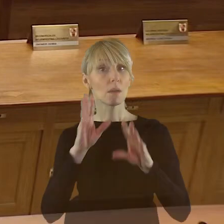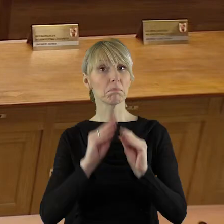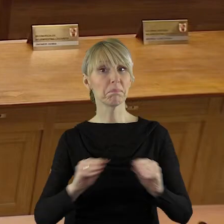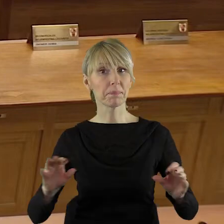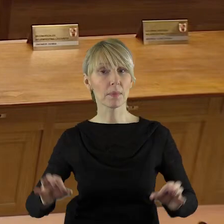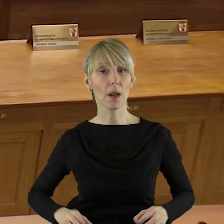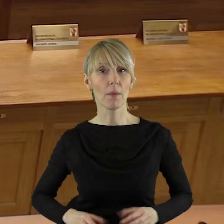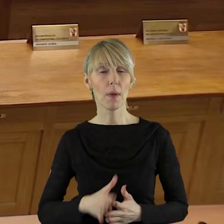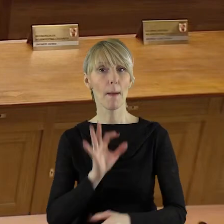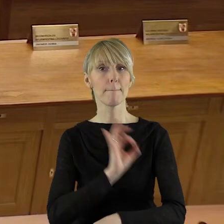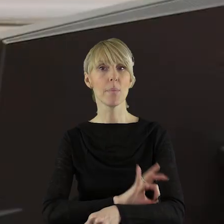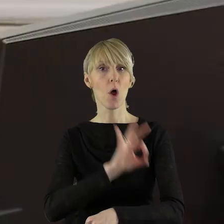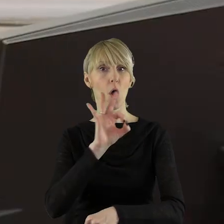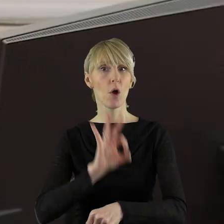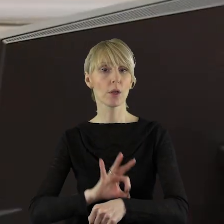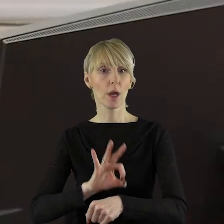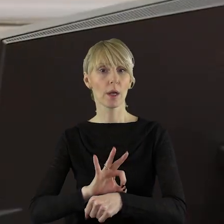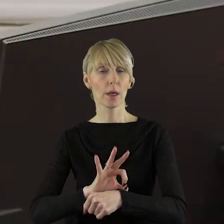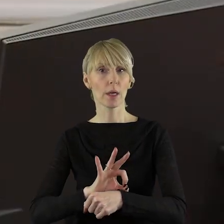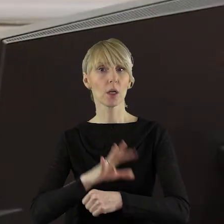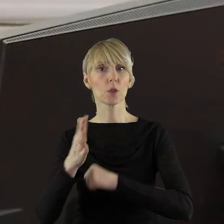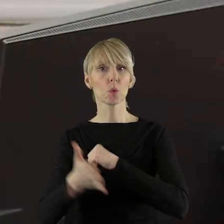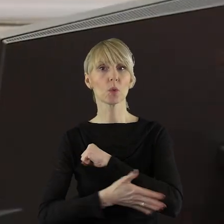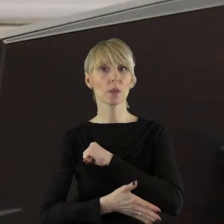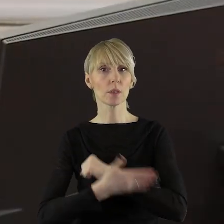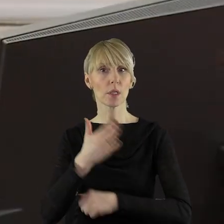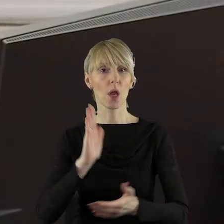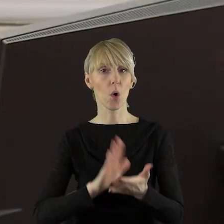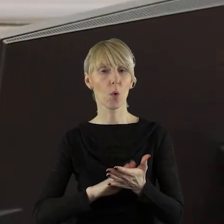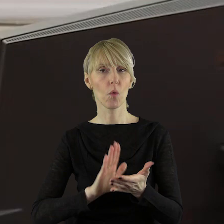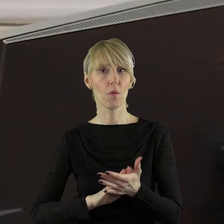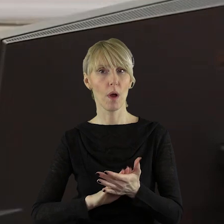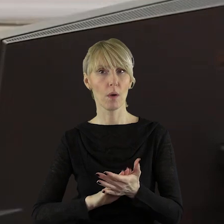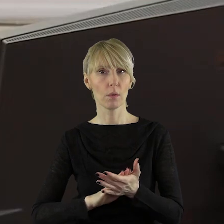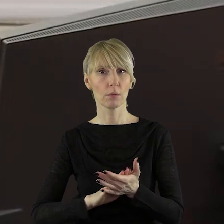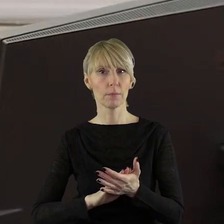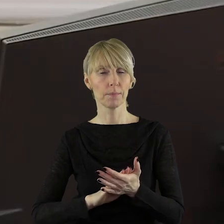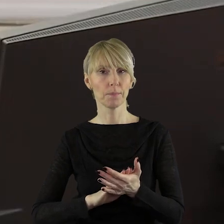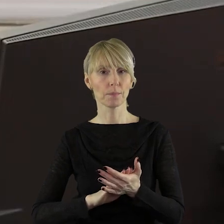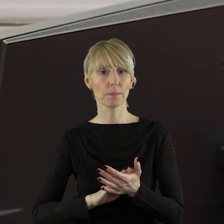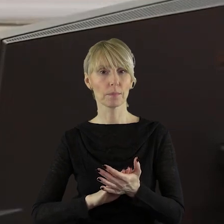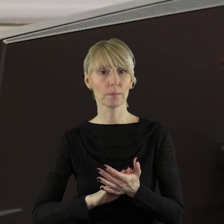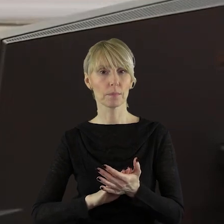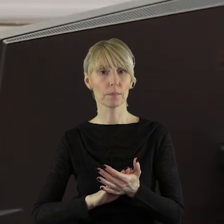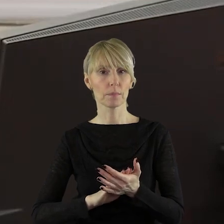Szanowni państwo, projekt uzasadnienia do uchwały ukazał się